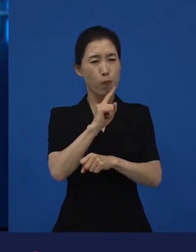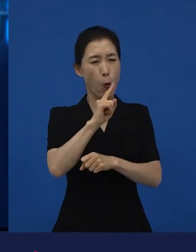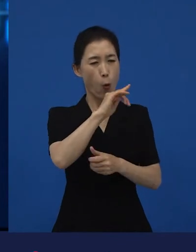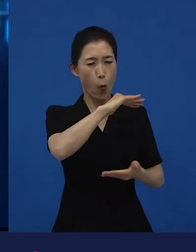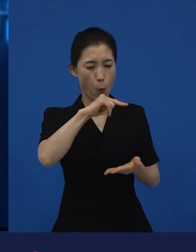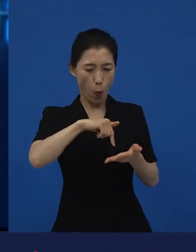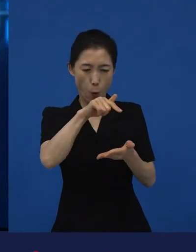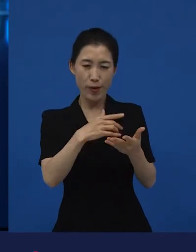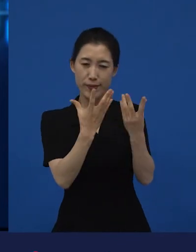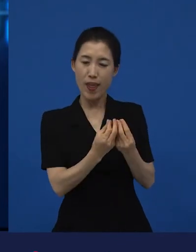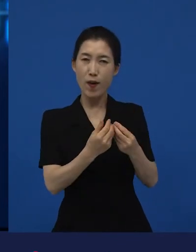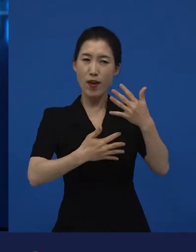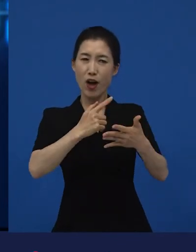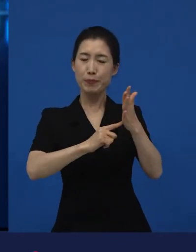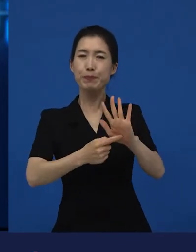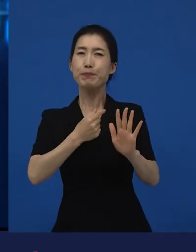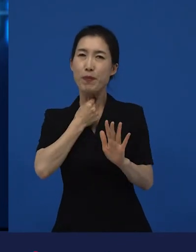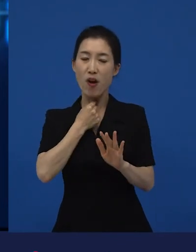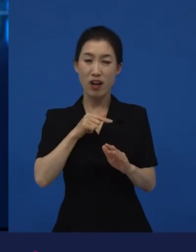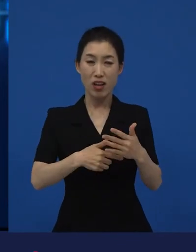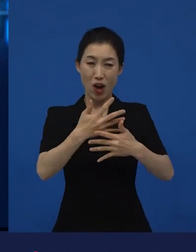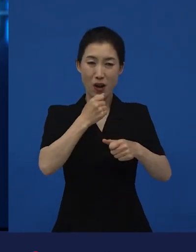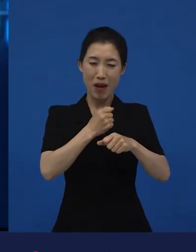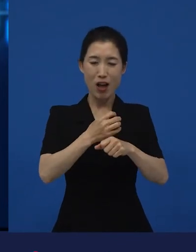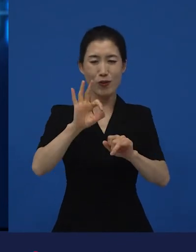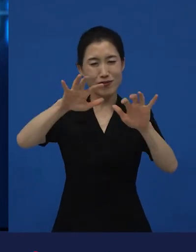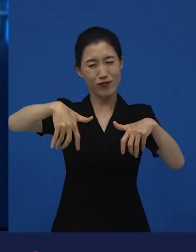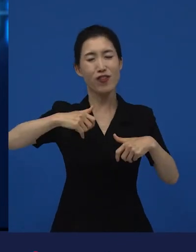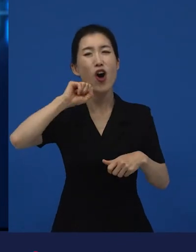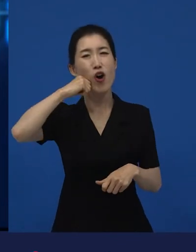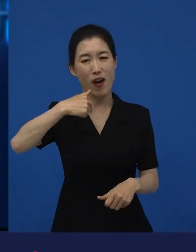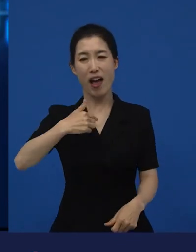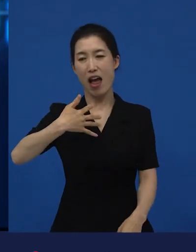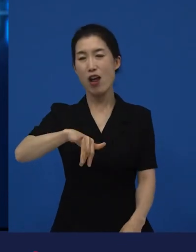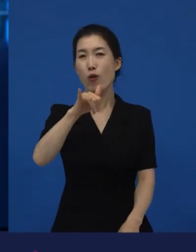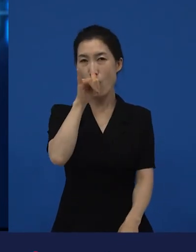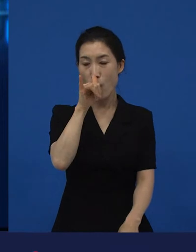자본이나 기타 어떤 시스템으로부터 독립되어져 만들어진 작품들을